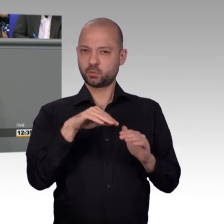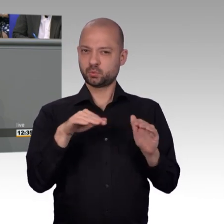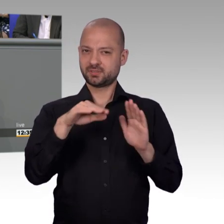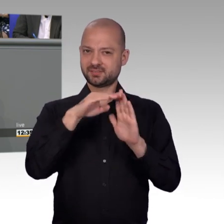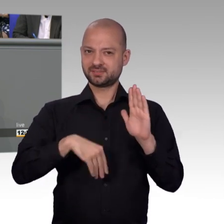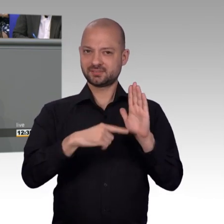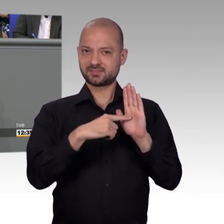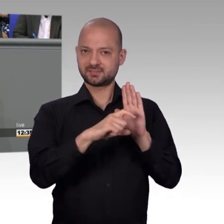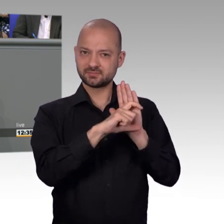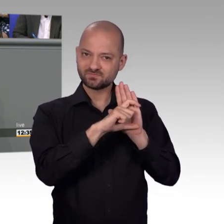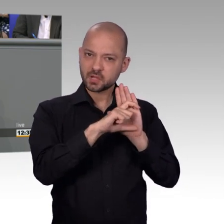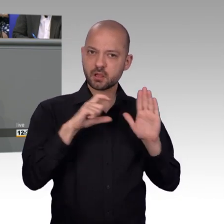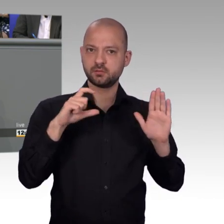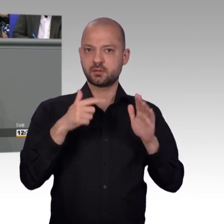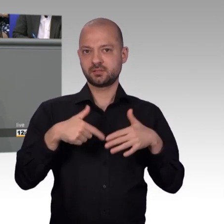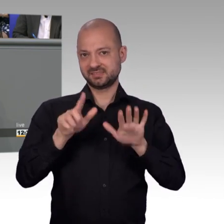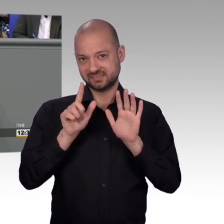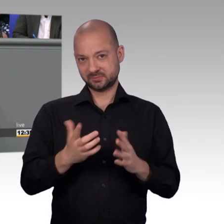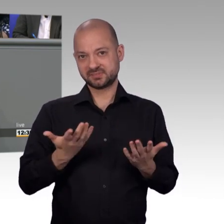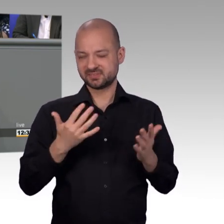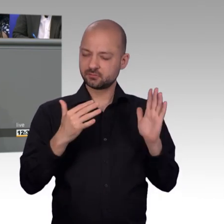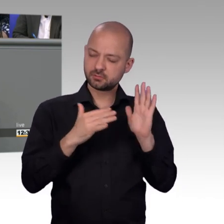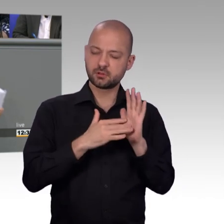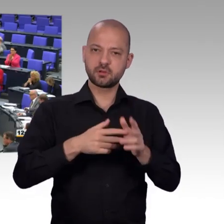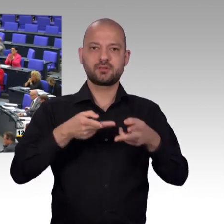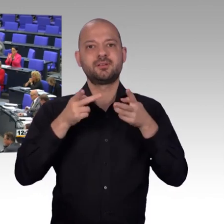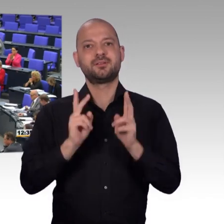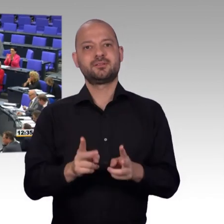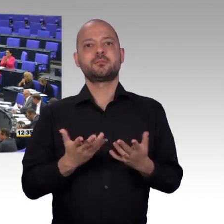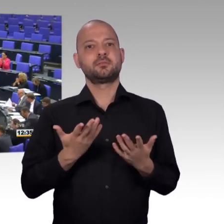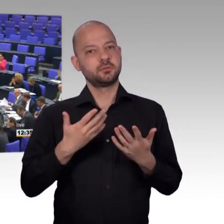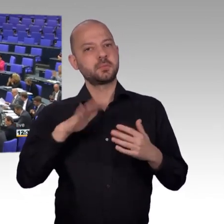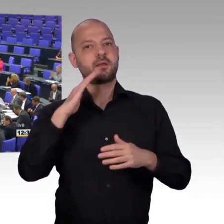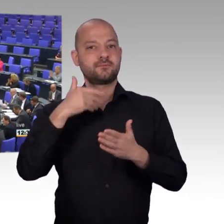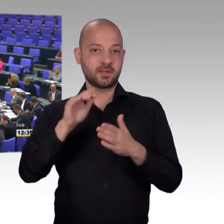zeitgemäß weiter entwickeln. In diesem Sinne: Glück auf, Danke. [Beifall]